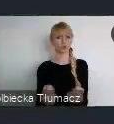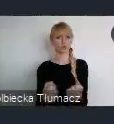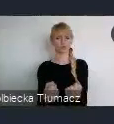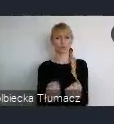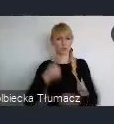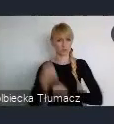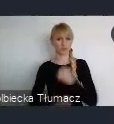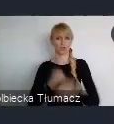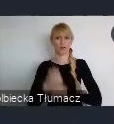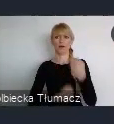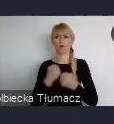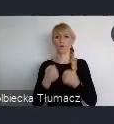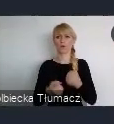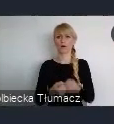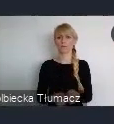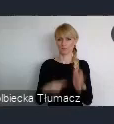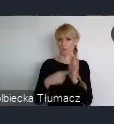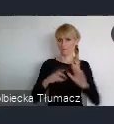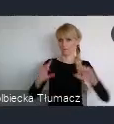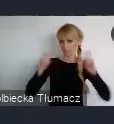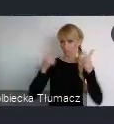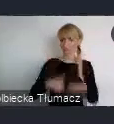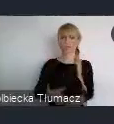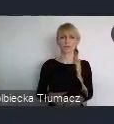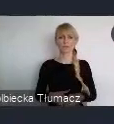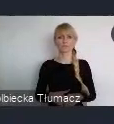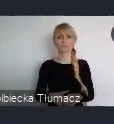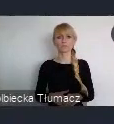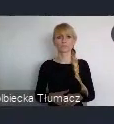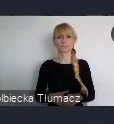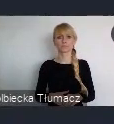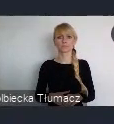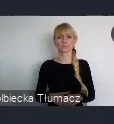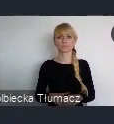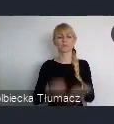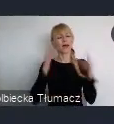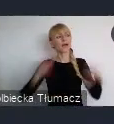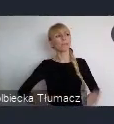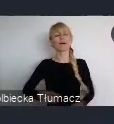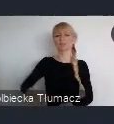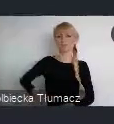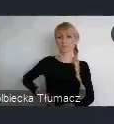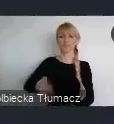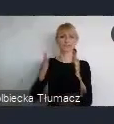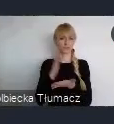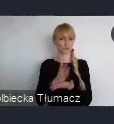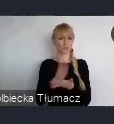W sposób aktywny w to wydarzenie. Pani Minister właśnie juz to bardzo, bardzo szeroko opowiedziała, o tych wszystkich możliwościach.